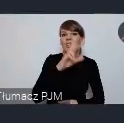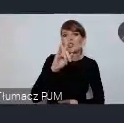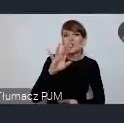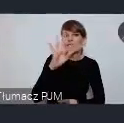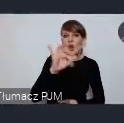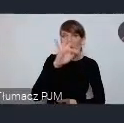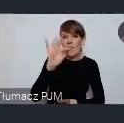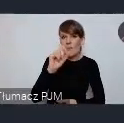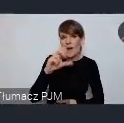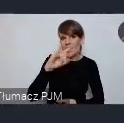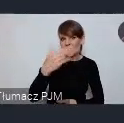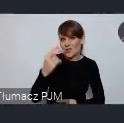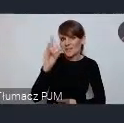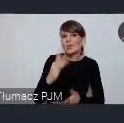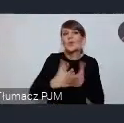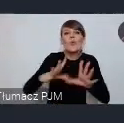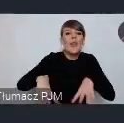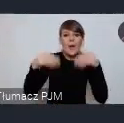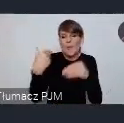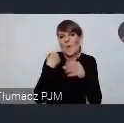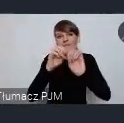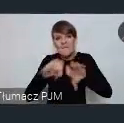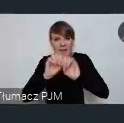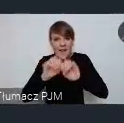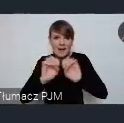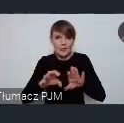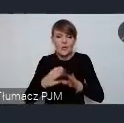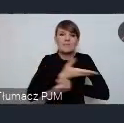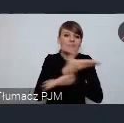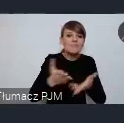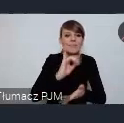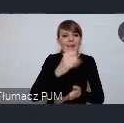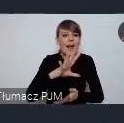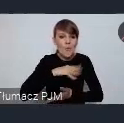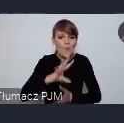w jaki sposób państwo możecie się włączyć w tą naszą rozmowę.